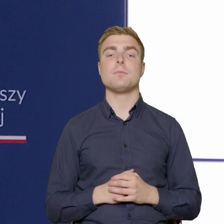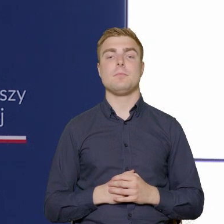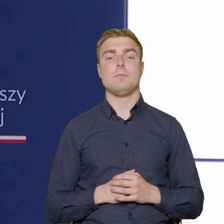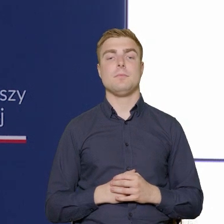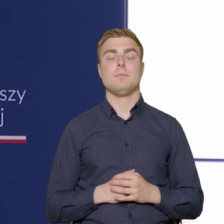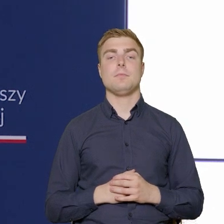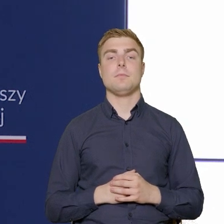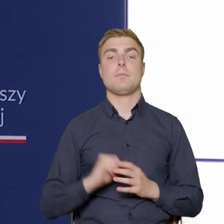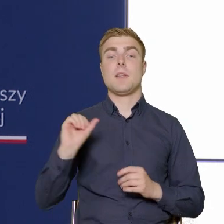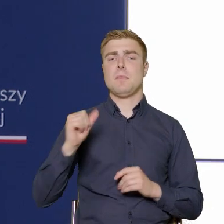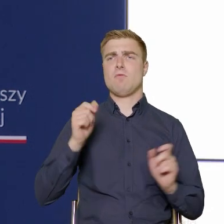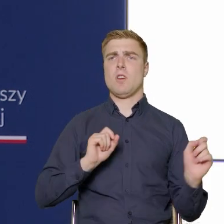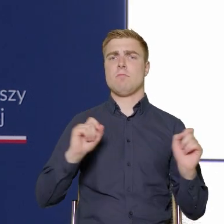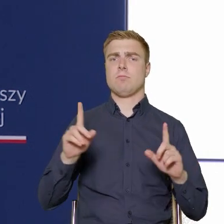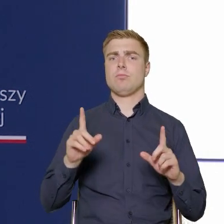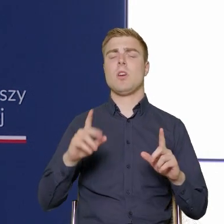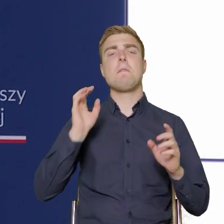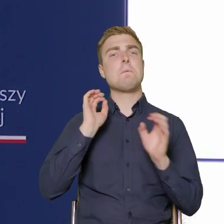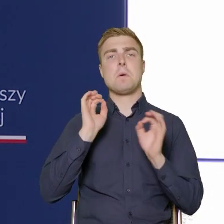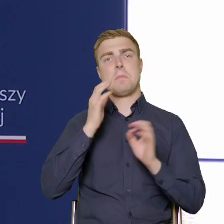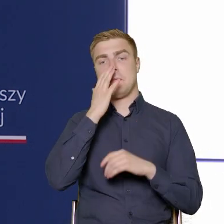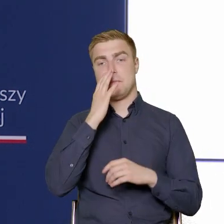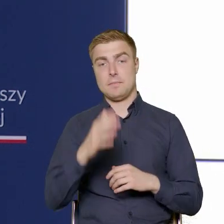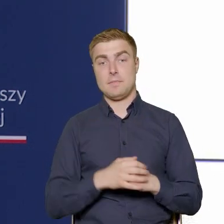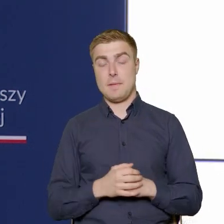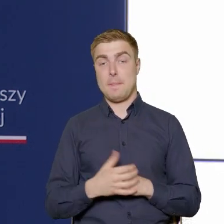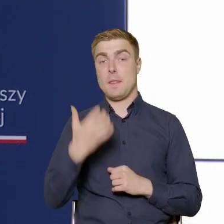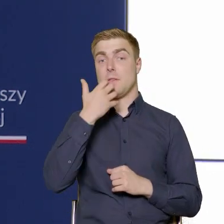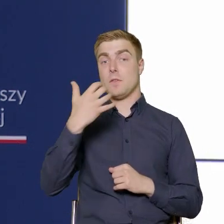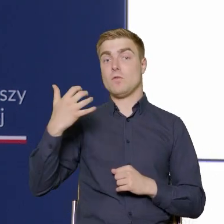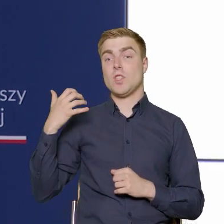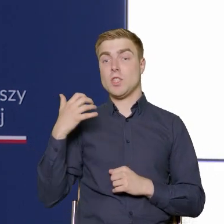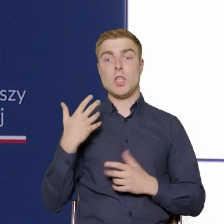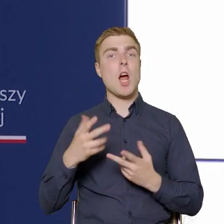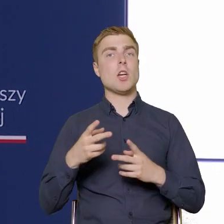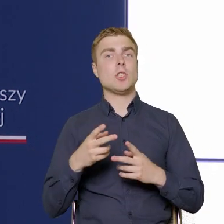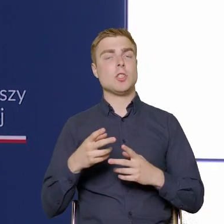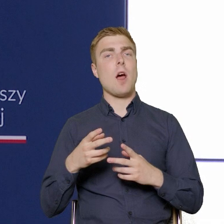Pierwszy slajd informuje Państwa o tym, że w poprzedniej perspektywie Funduszy Unijnych